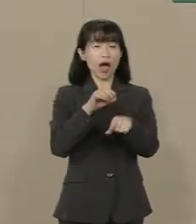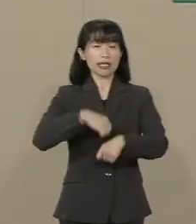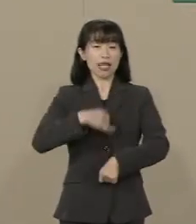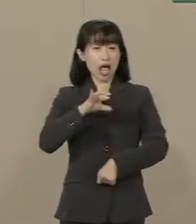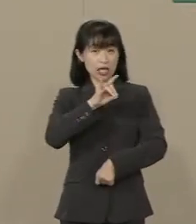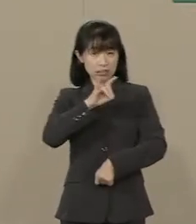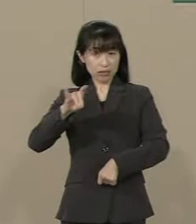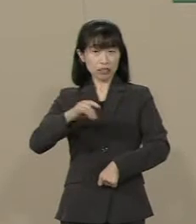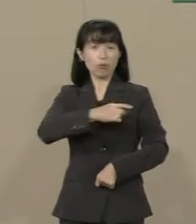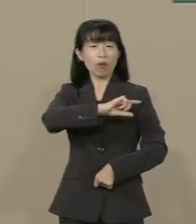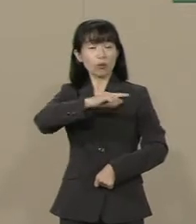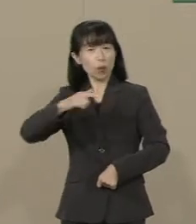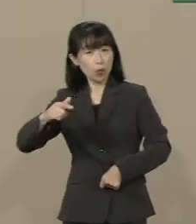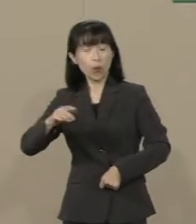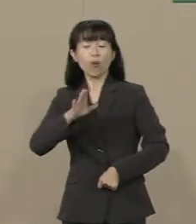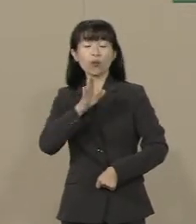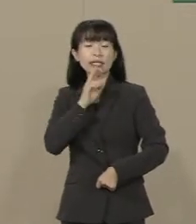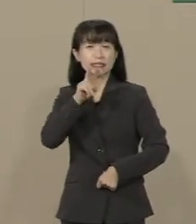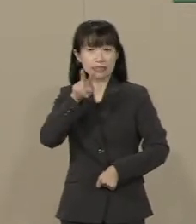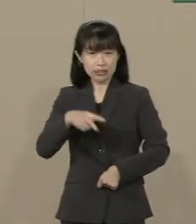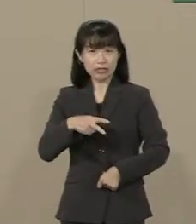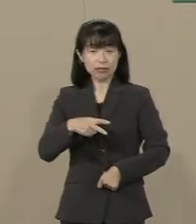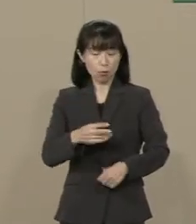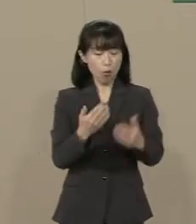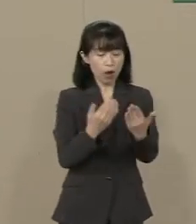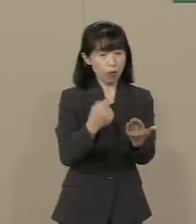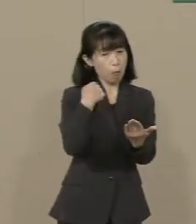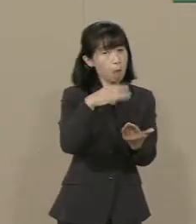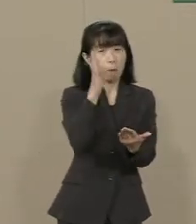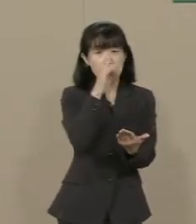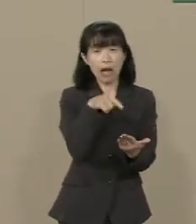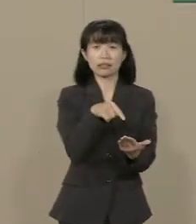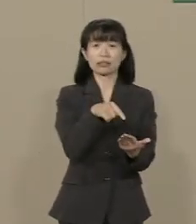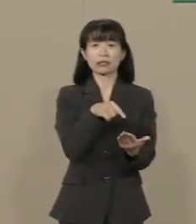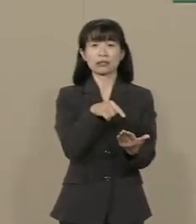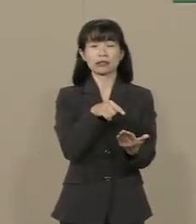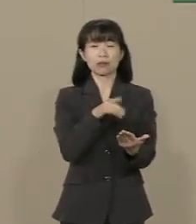普遍的な真理を学校で 教えられていない現実があります